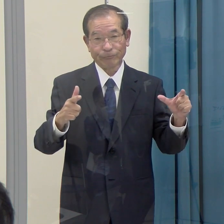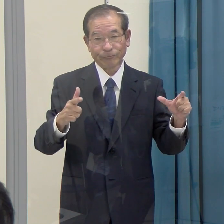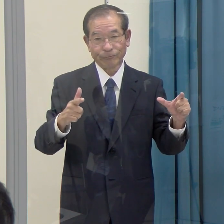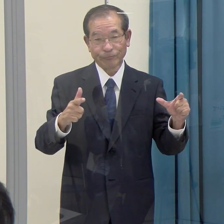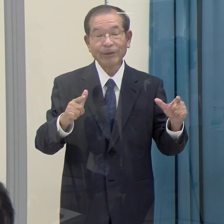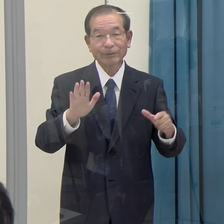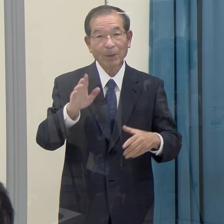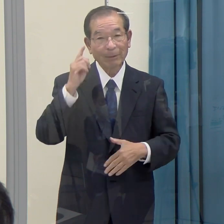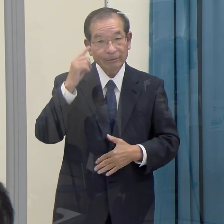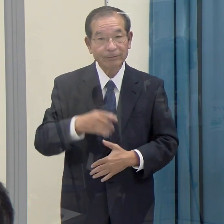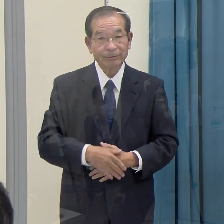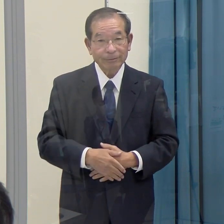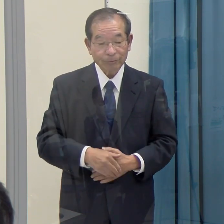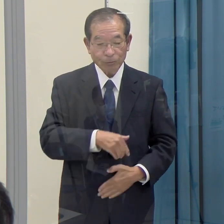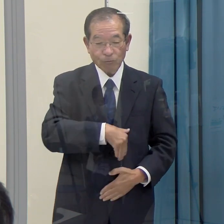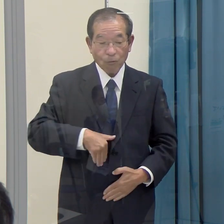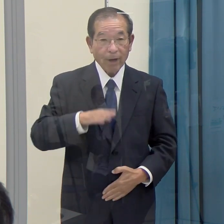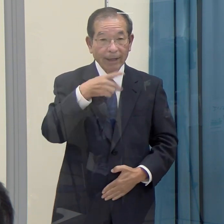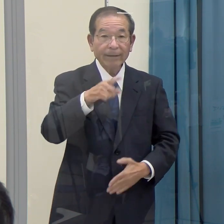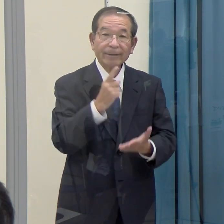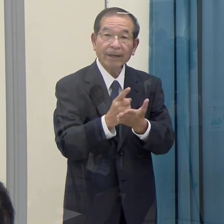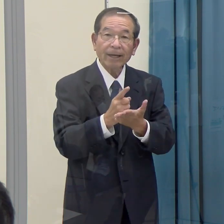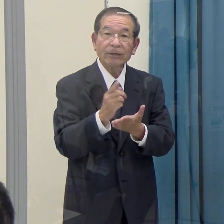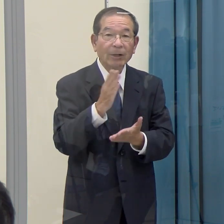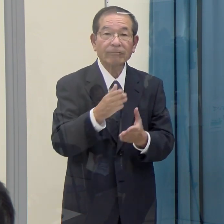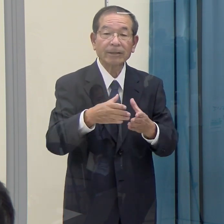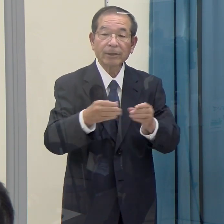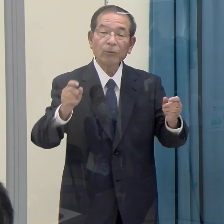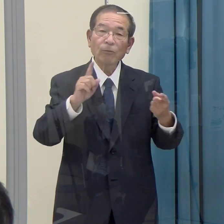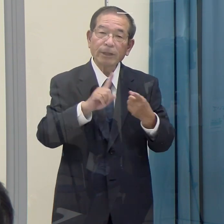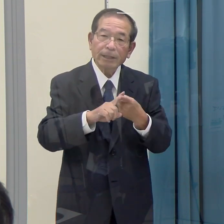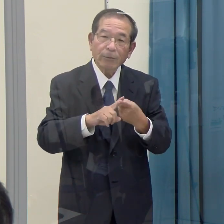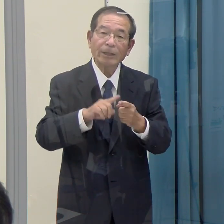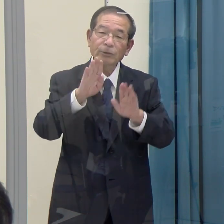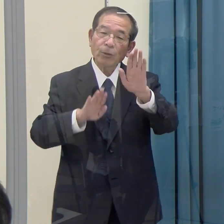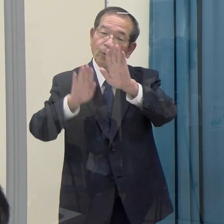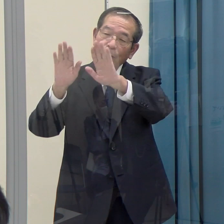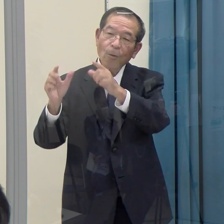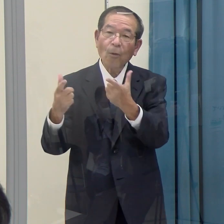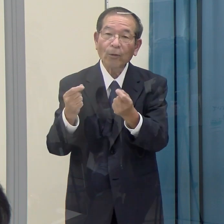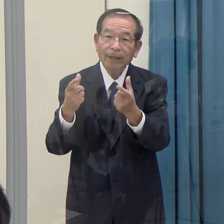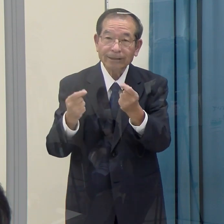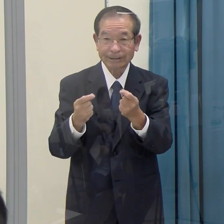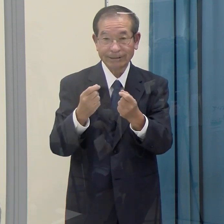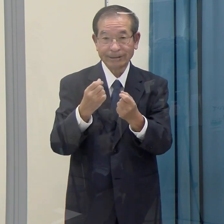これは福岡県だけではなくて、全国的に同様の傾向があるように思います。